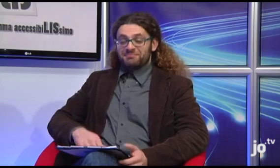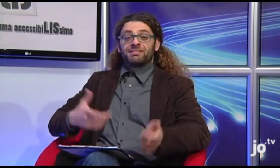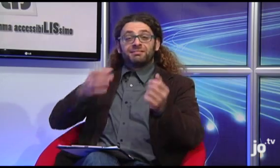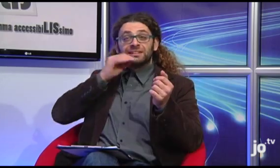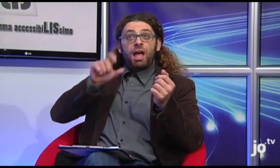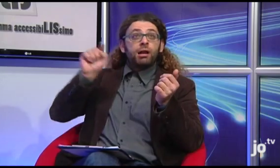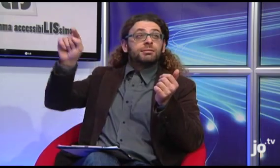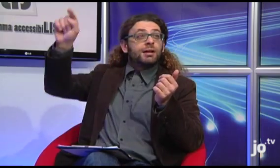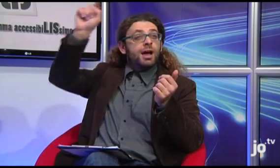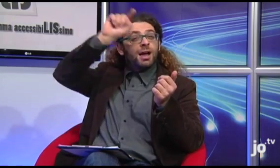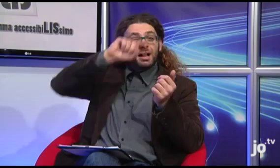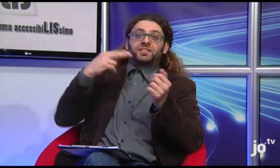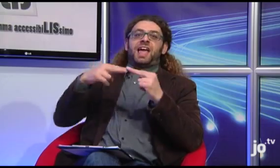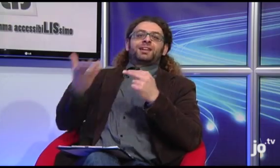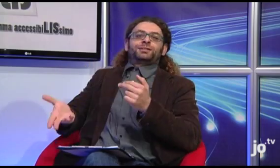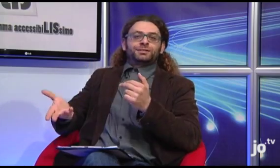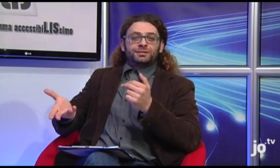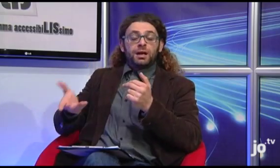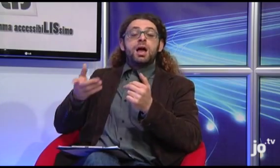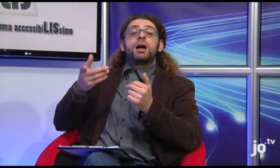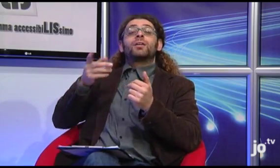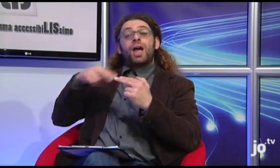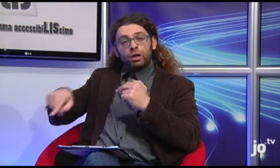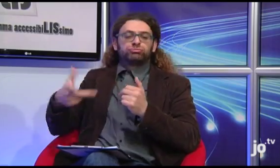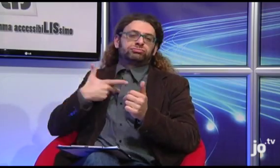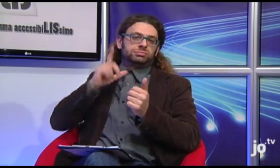Quindi questi gruppi sono stati costituiti a Taranto e in diverse città italiane.